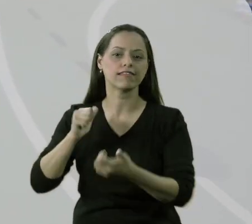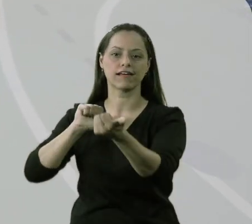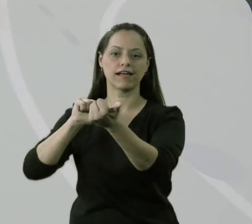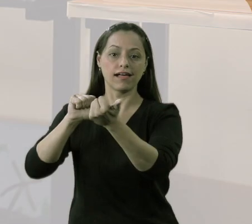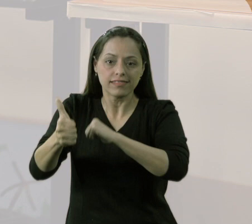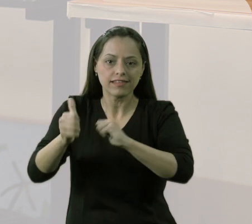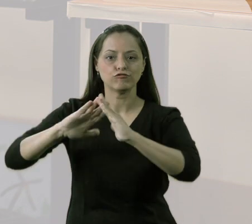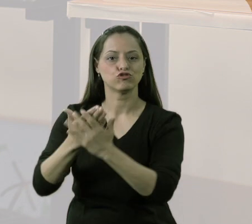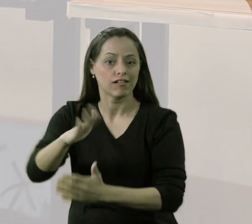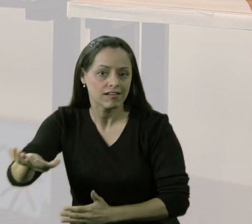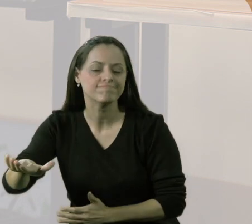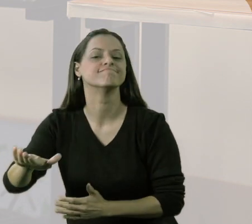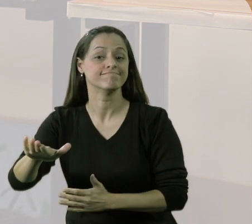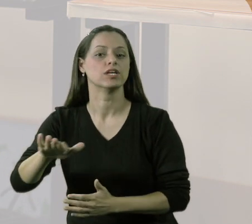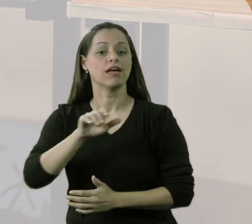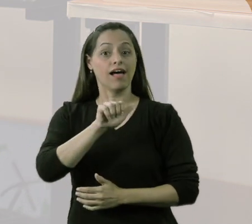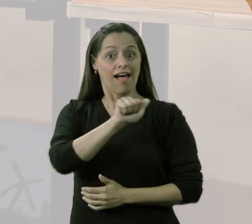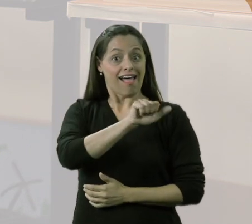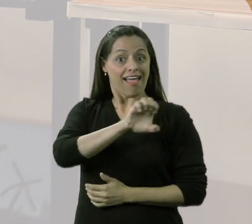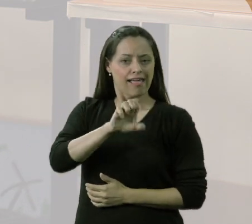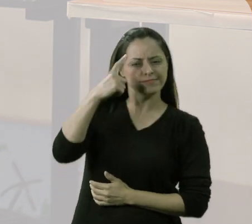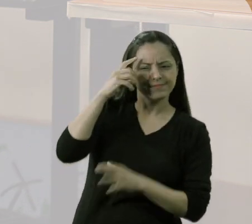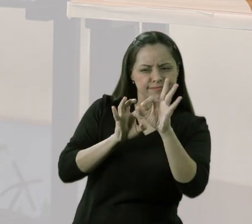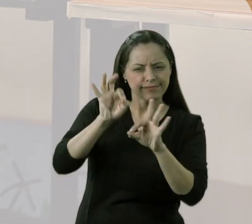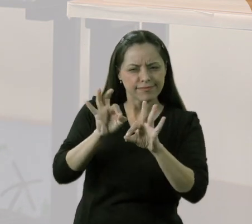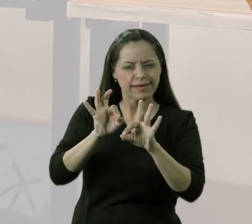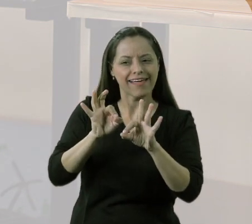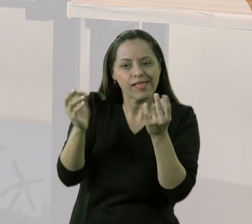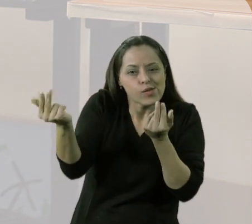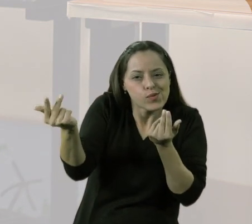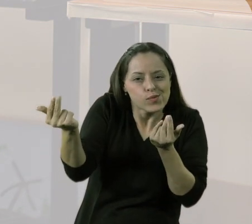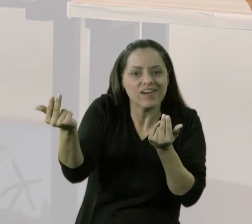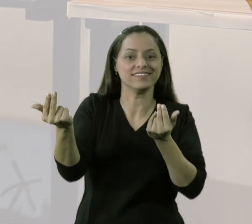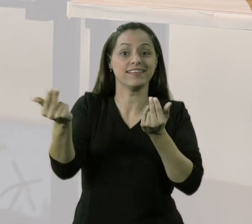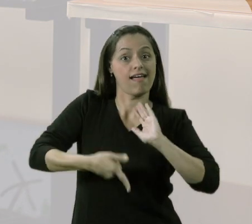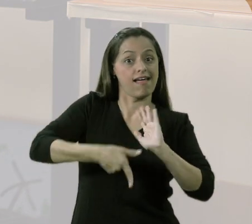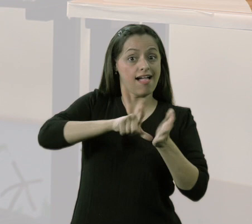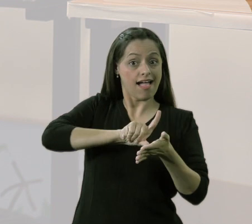teve um momento que o nosso AEE passou a ser o AEE semelhante às aulas de Educação Física.